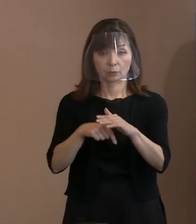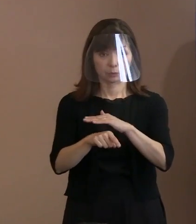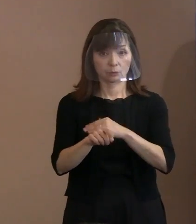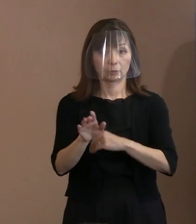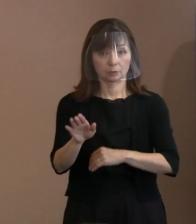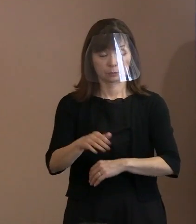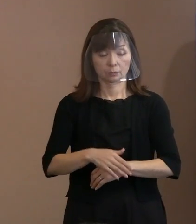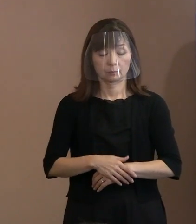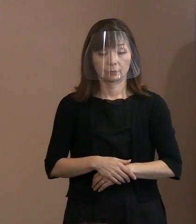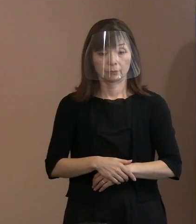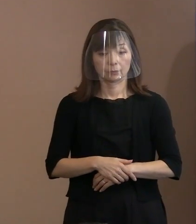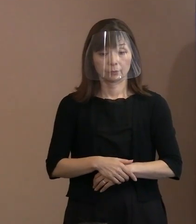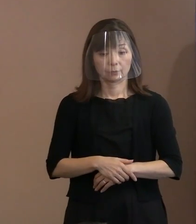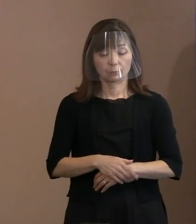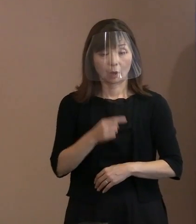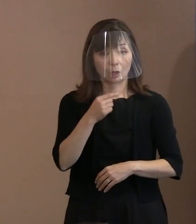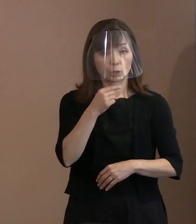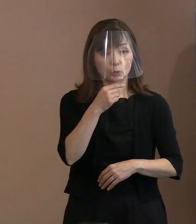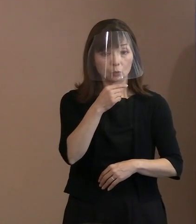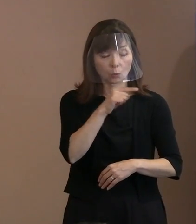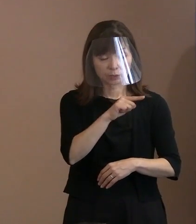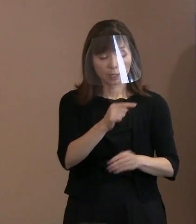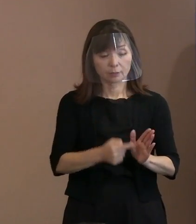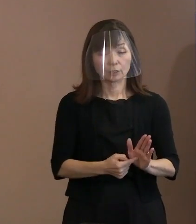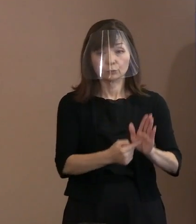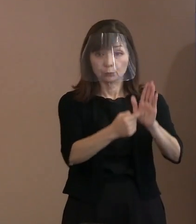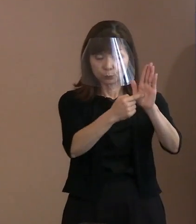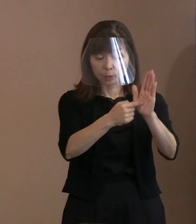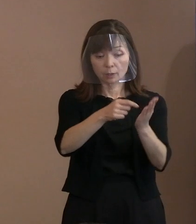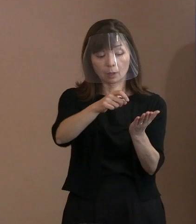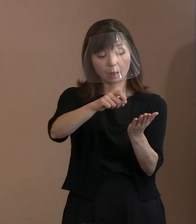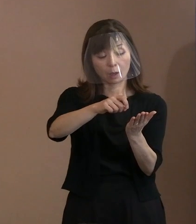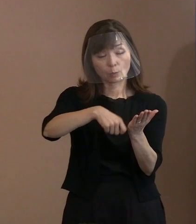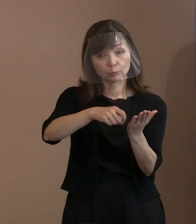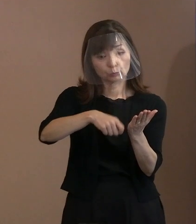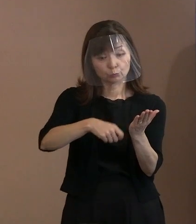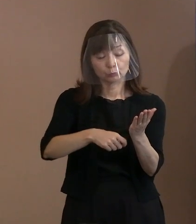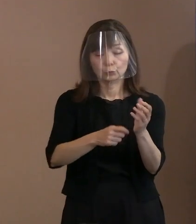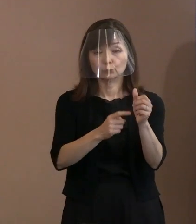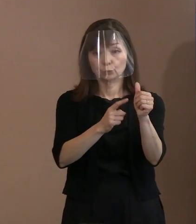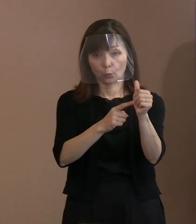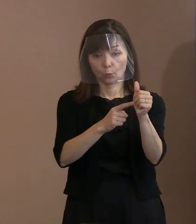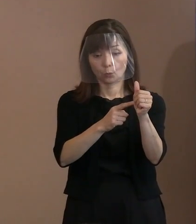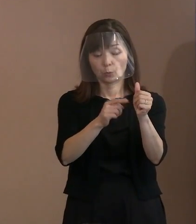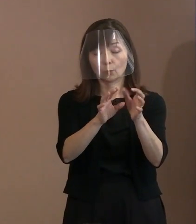くしくも､ロシアの文豪ということもあるし､ そういったロシアの国家の中にも